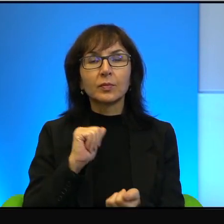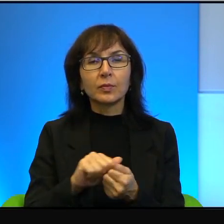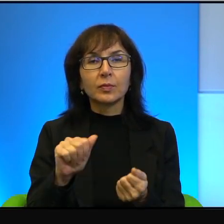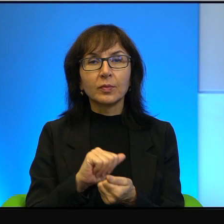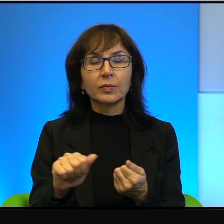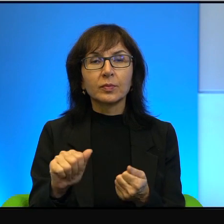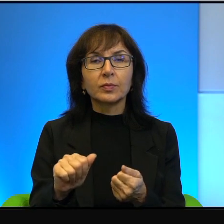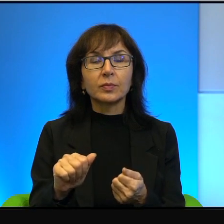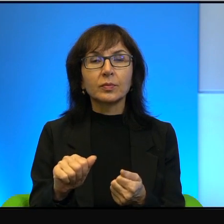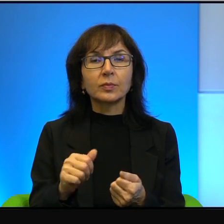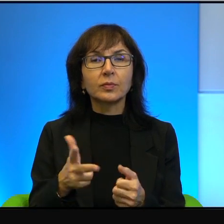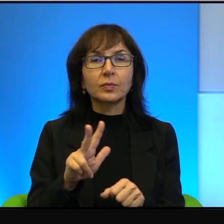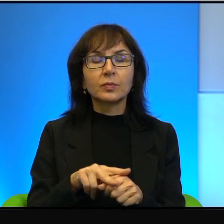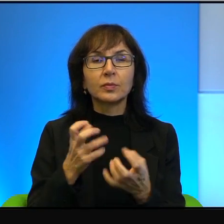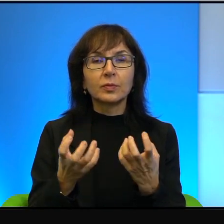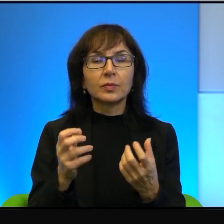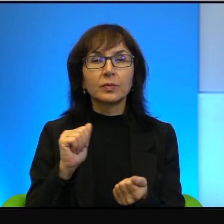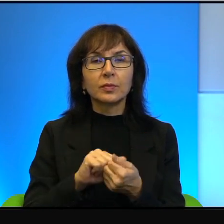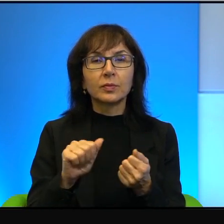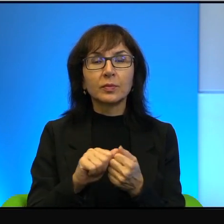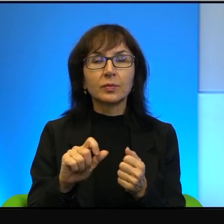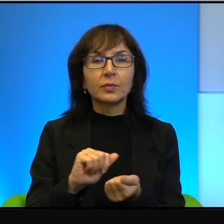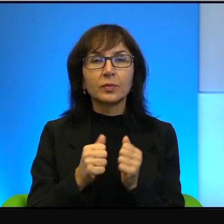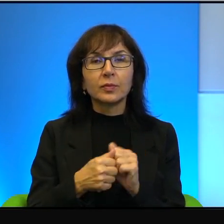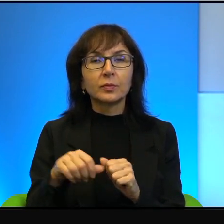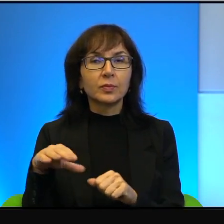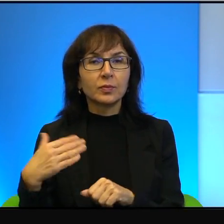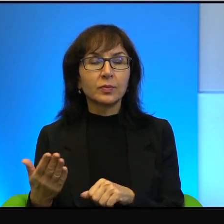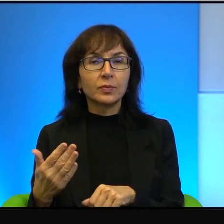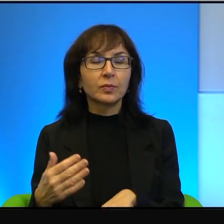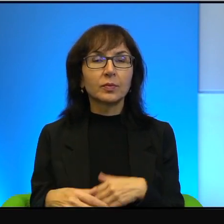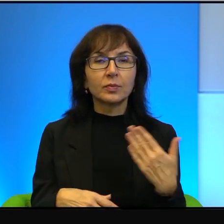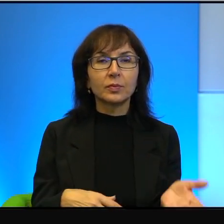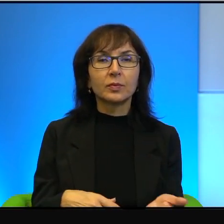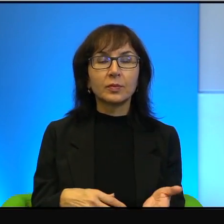A tacy, którzy chcą niszczyć, są i po jednej stronie i po drugiej stronie